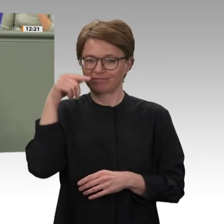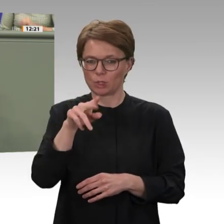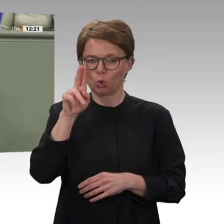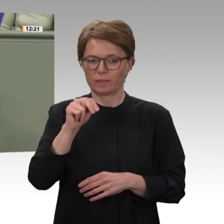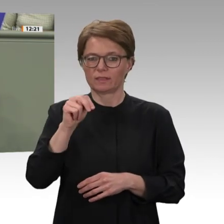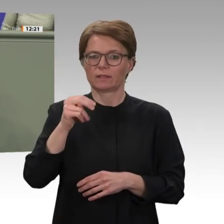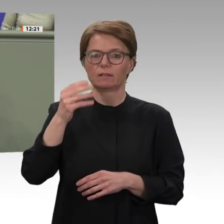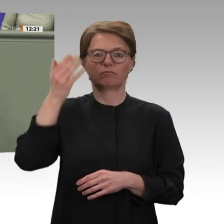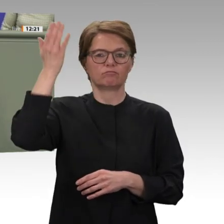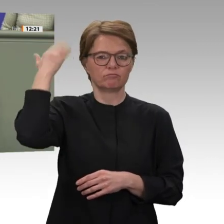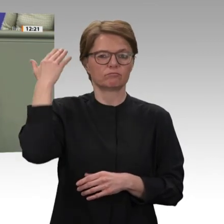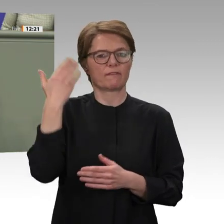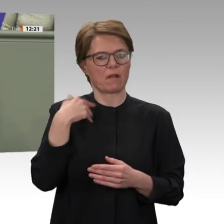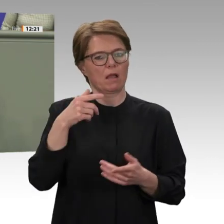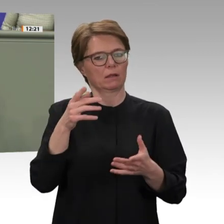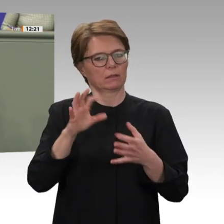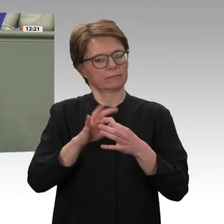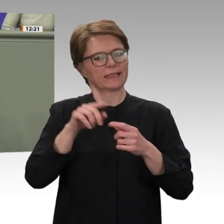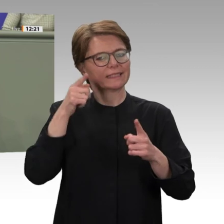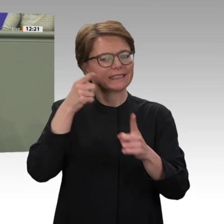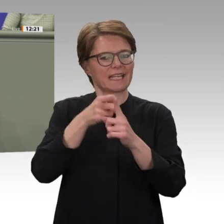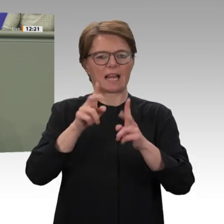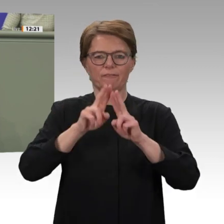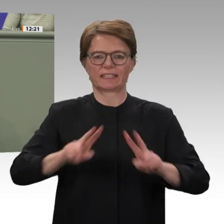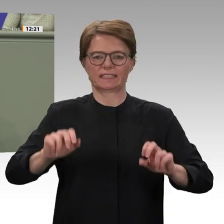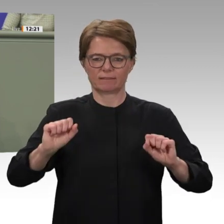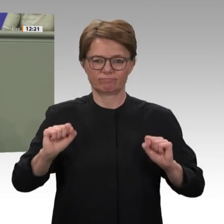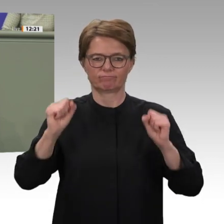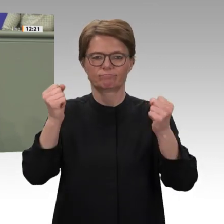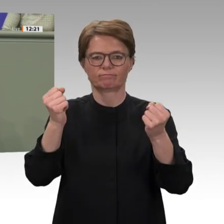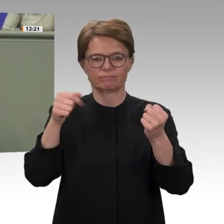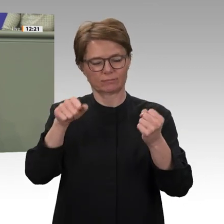im westlichen Sudan, befindet sich wie der gesamte Sudan derzeit in einem tiefgreifenden